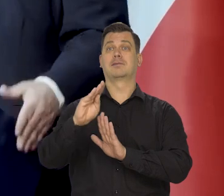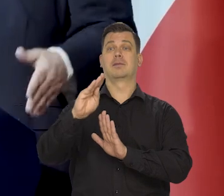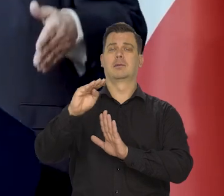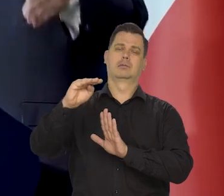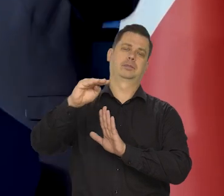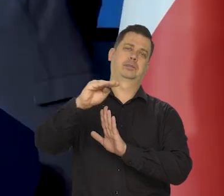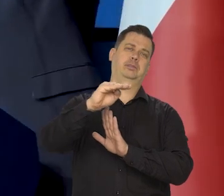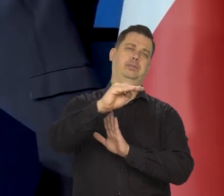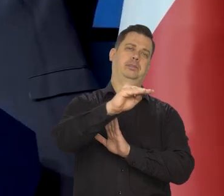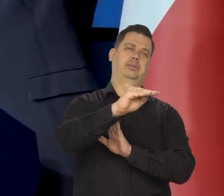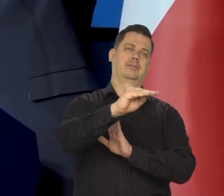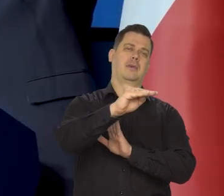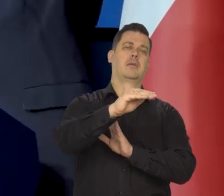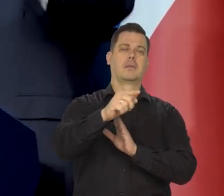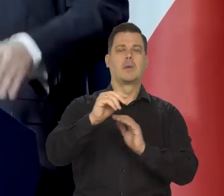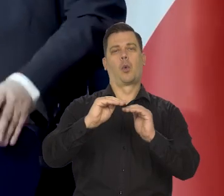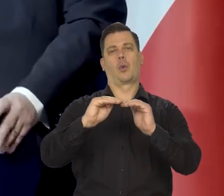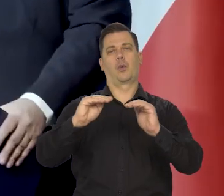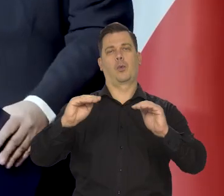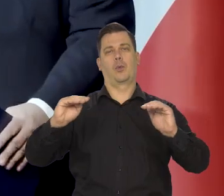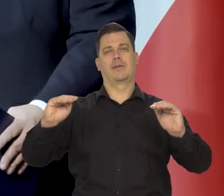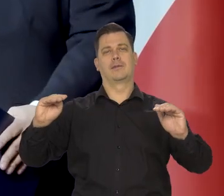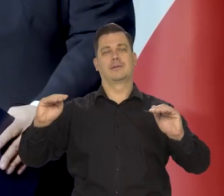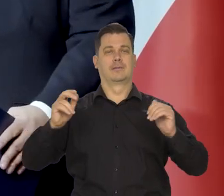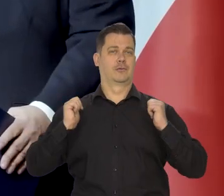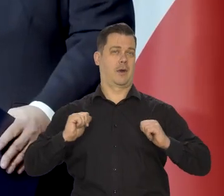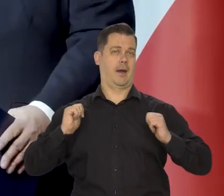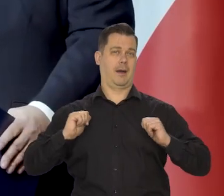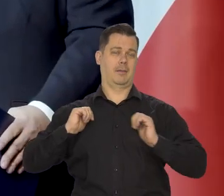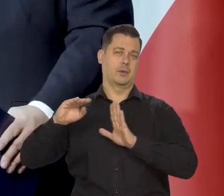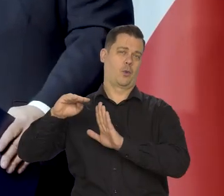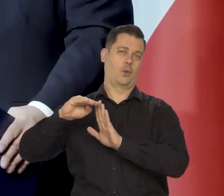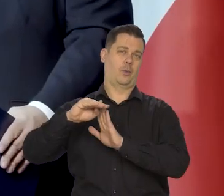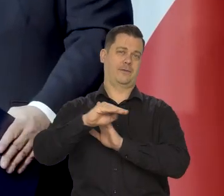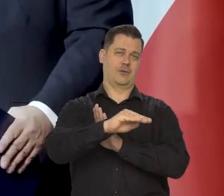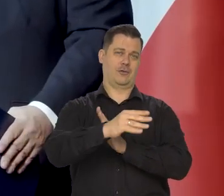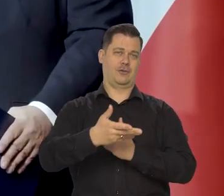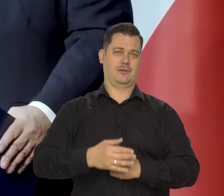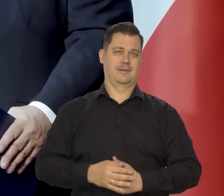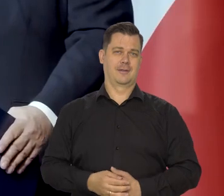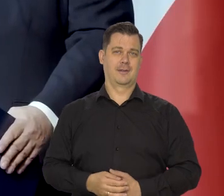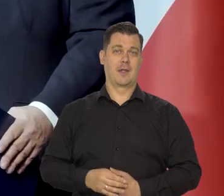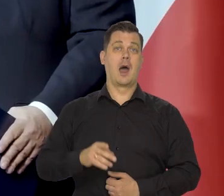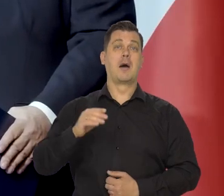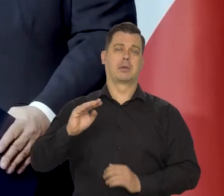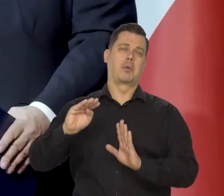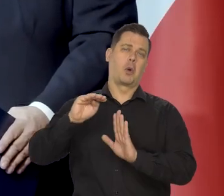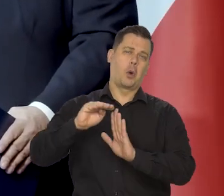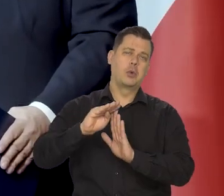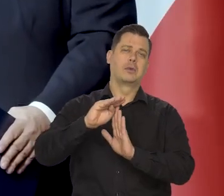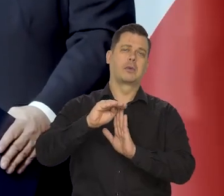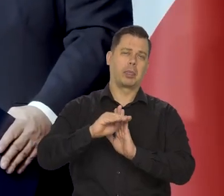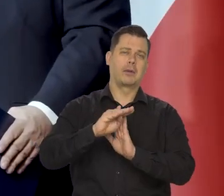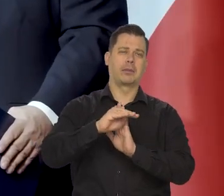no gdzieś strome podejście, potem względnie równy poziom, ale góra dół, góra dół -